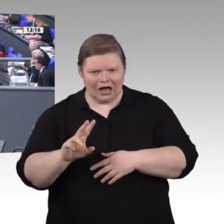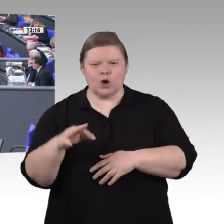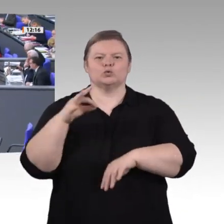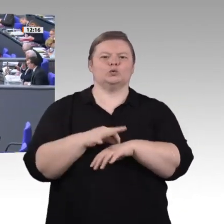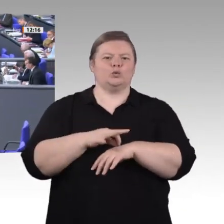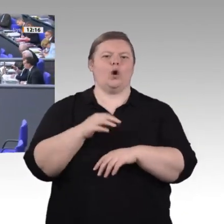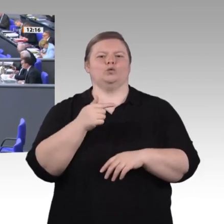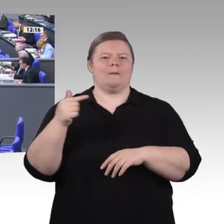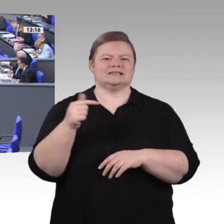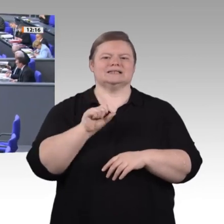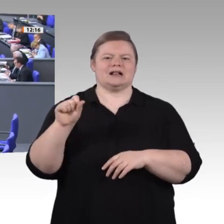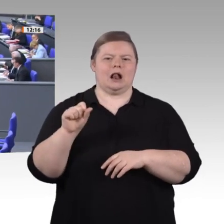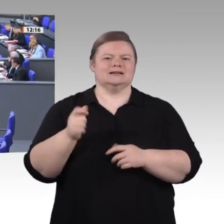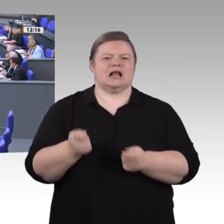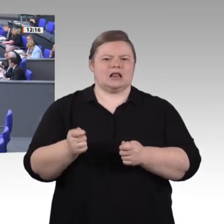Herr Präsident! Meine Damen und Herren!